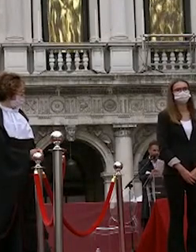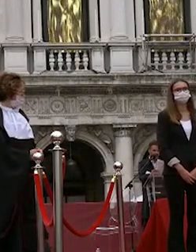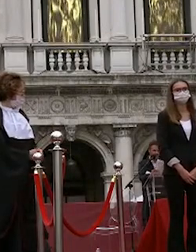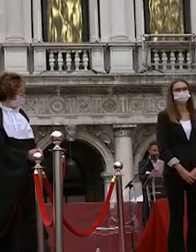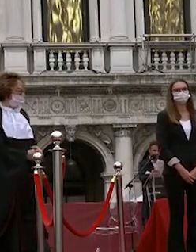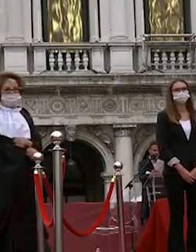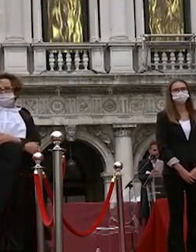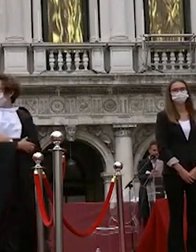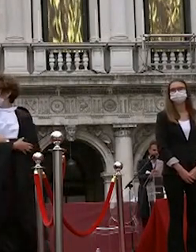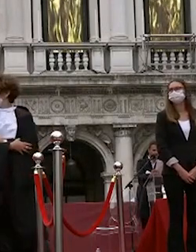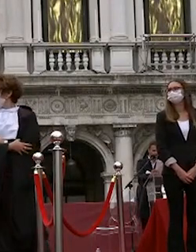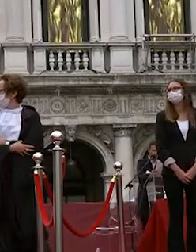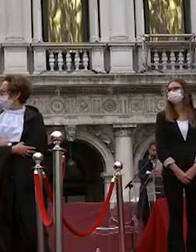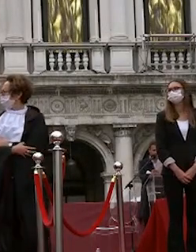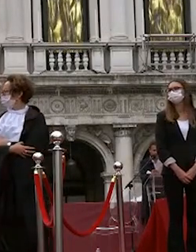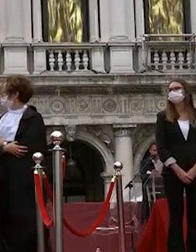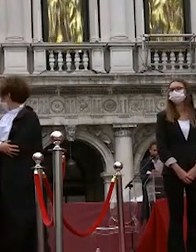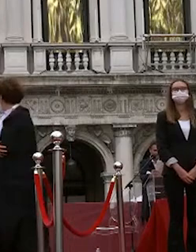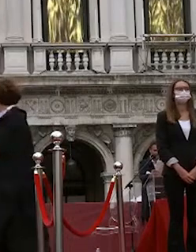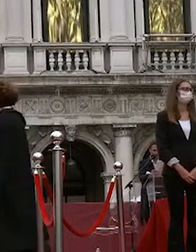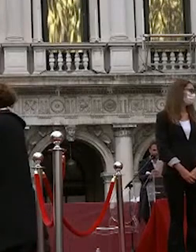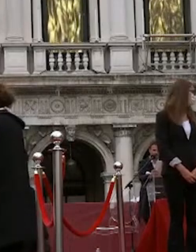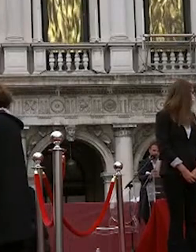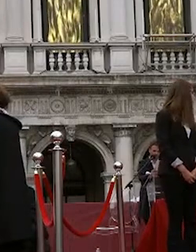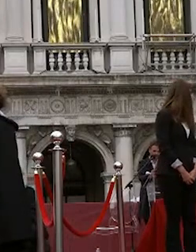a breve il magnifico rettore pronuncerà la proclamazione